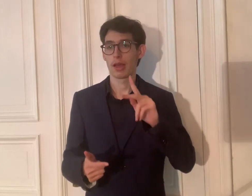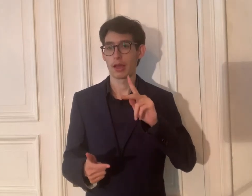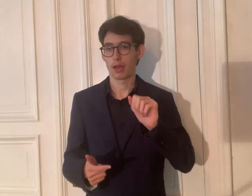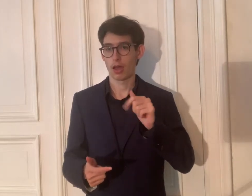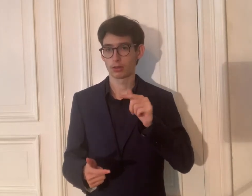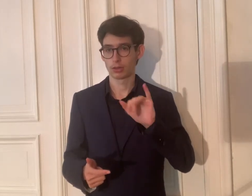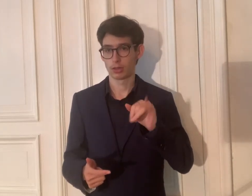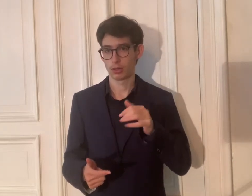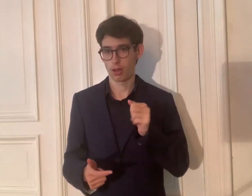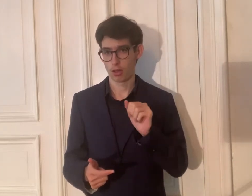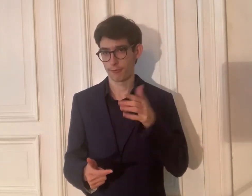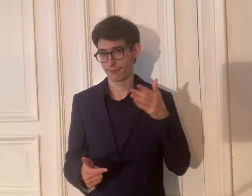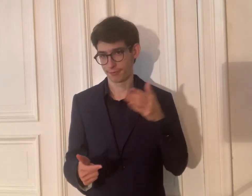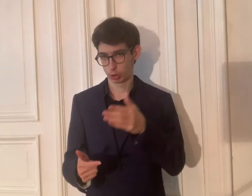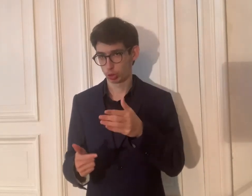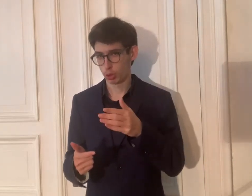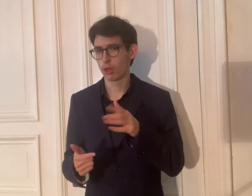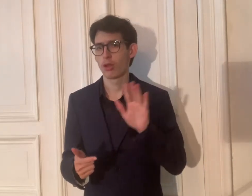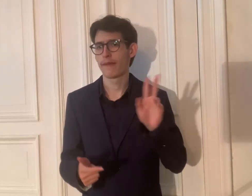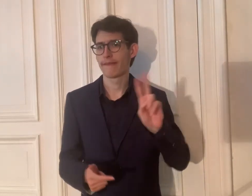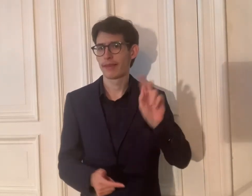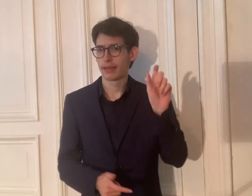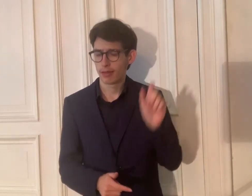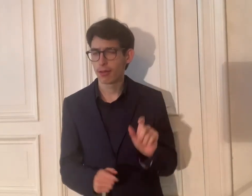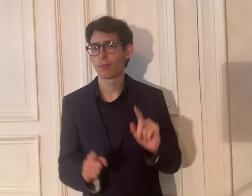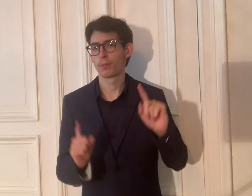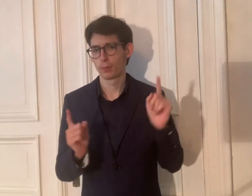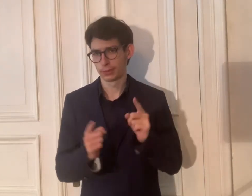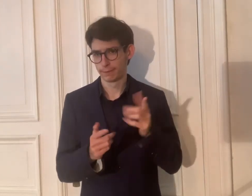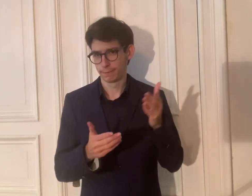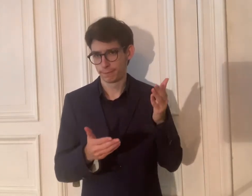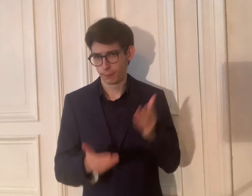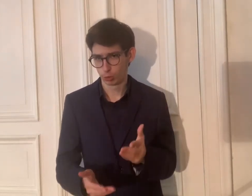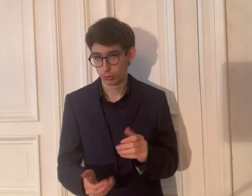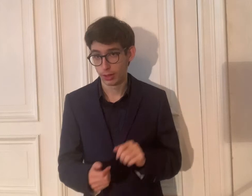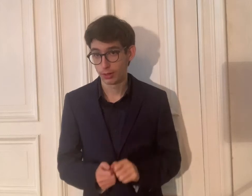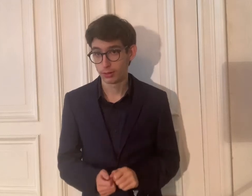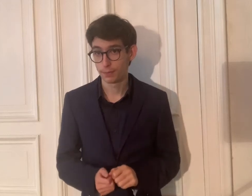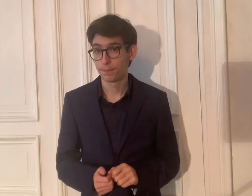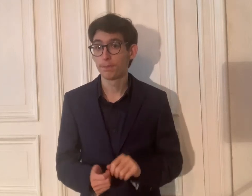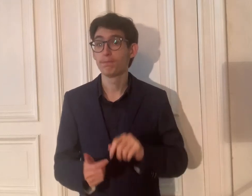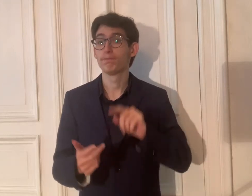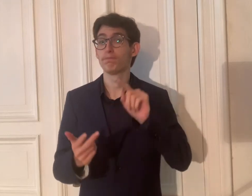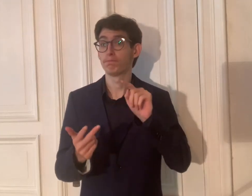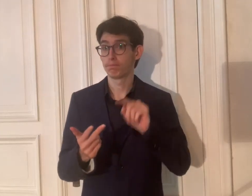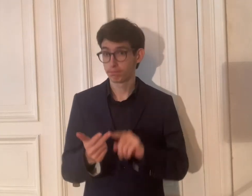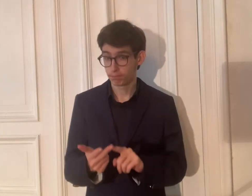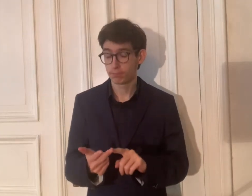2. Katja Fischer – Wer ist sie? Das wird kurz vorgestellt.